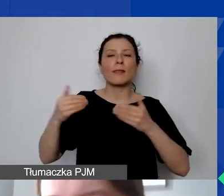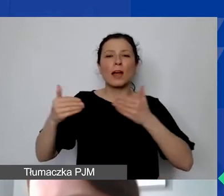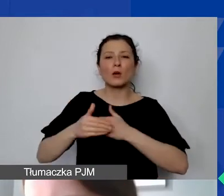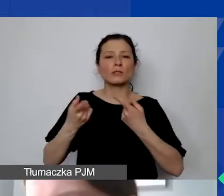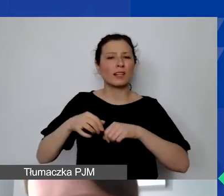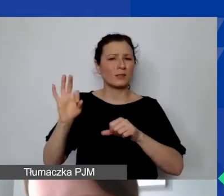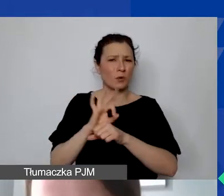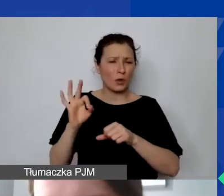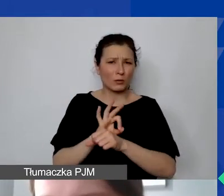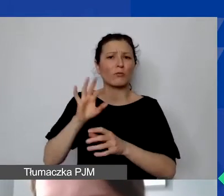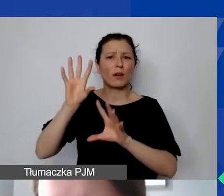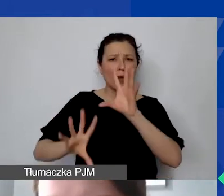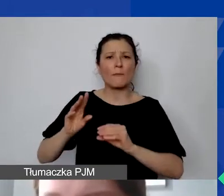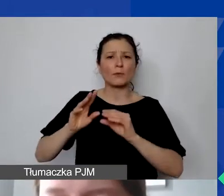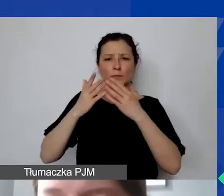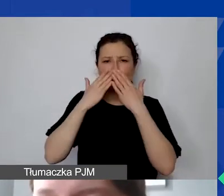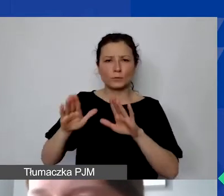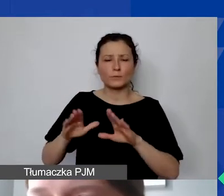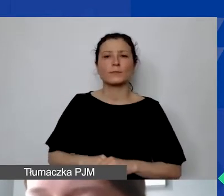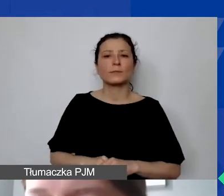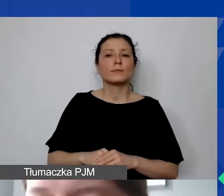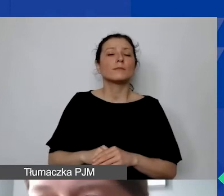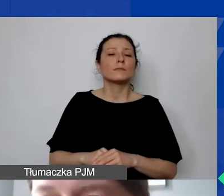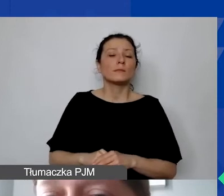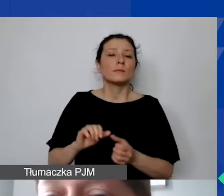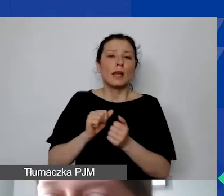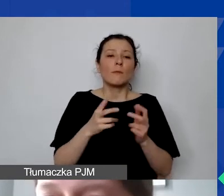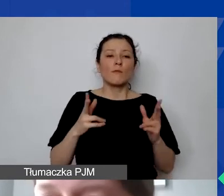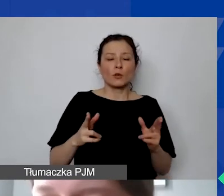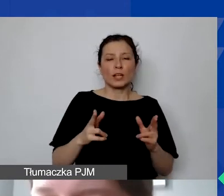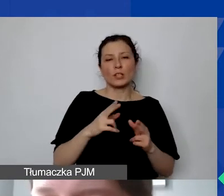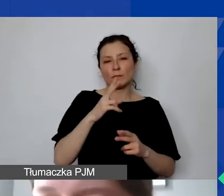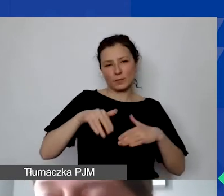albo w danym okresie sprawozdawczym 15 000,